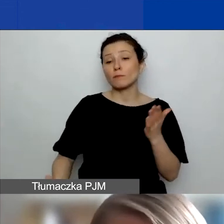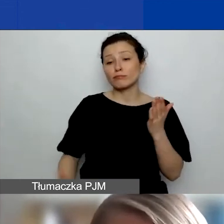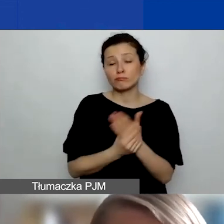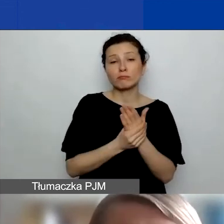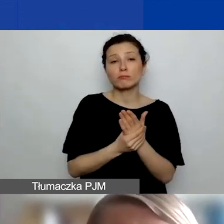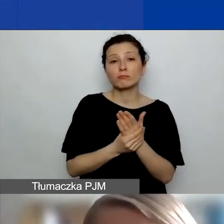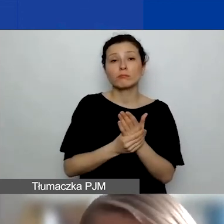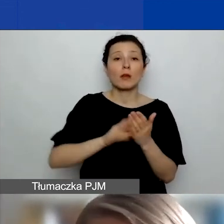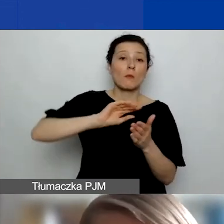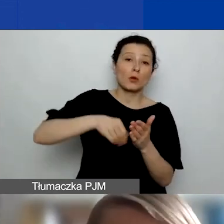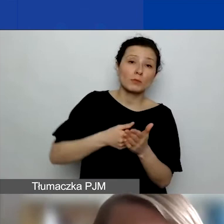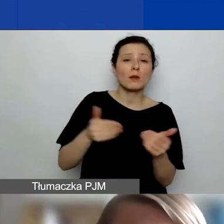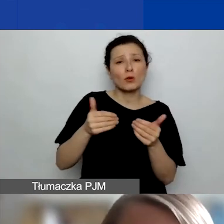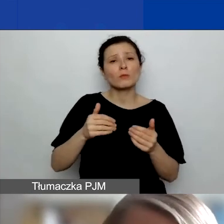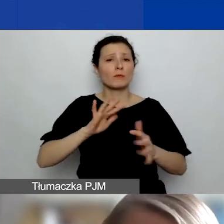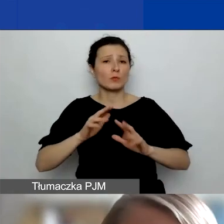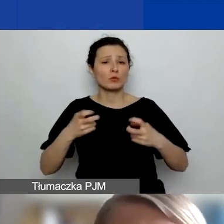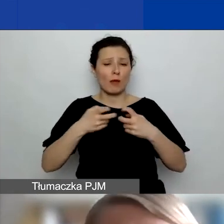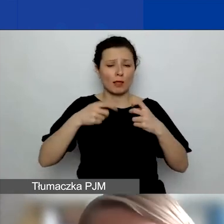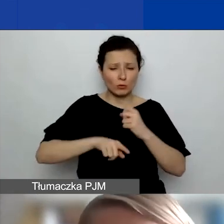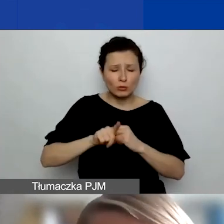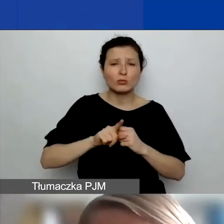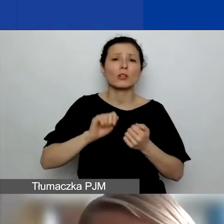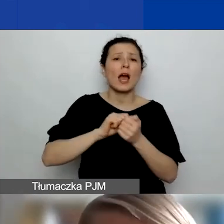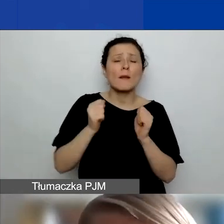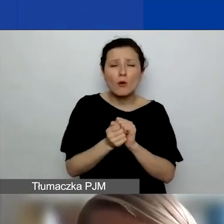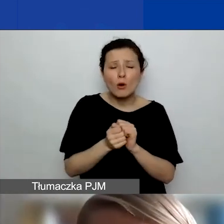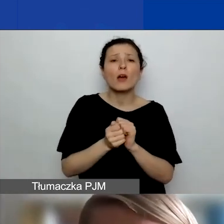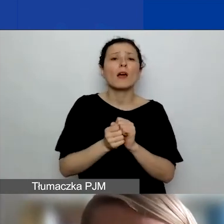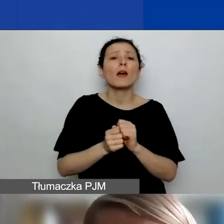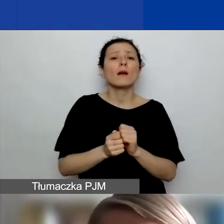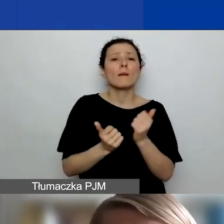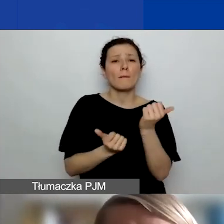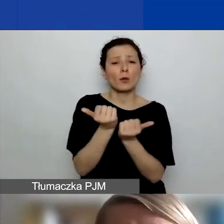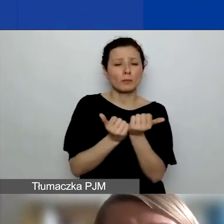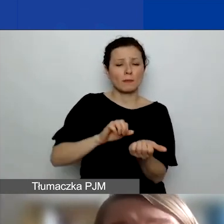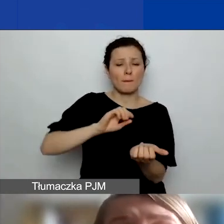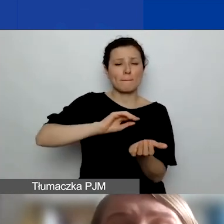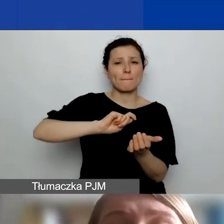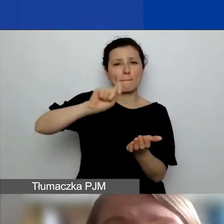może być elektronicznie, może być na papierze, załączacie to w wersji elektronicznej, więc zwykle to jest skan,